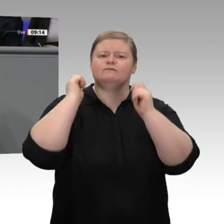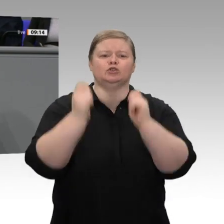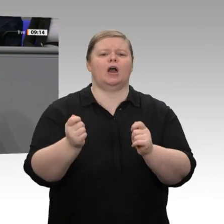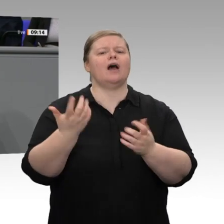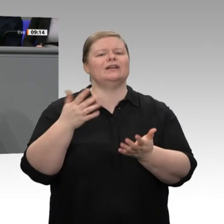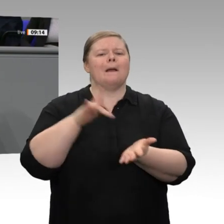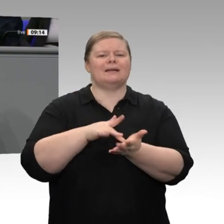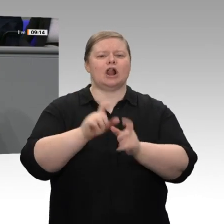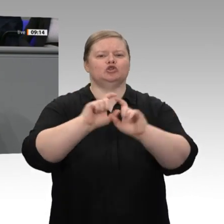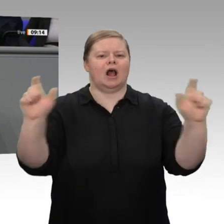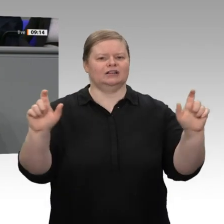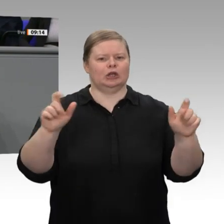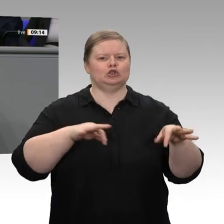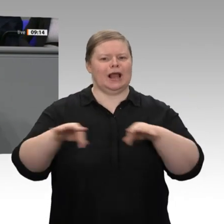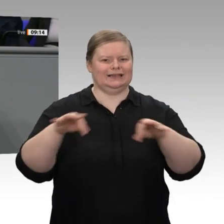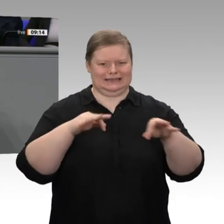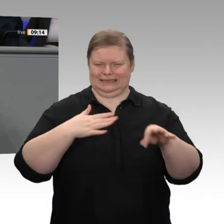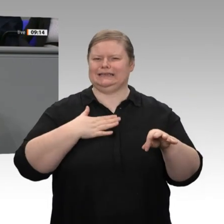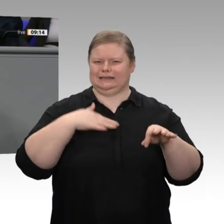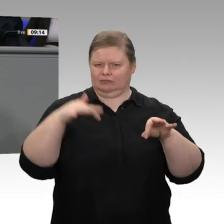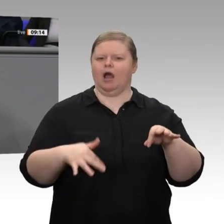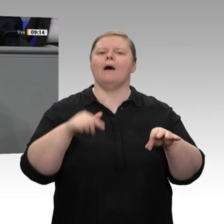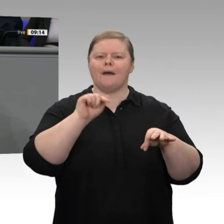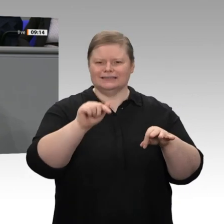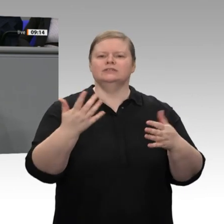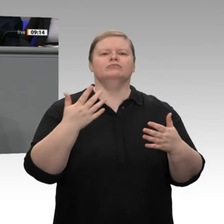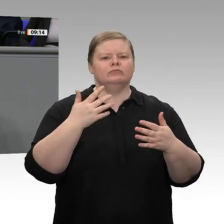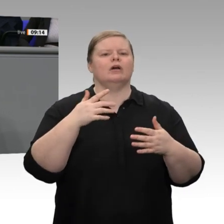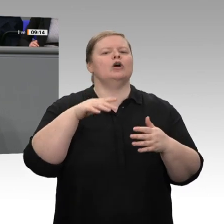der Regierung insgesamt. Aber ich bin durch die Reaktionen, die darauf entstehen, sehr